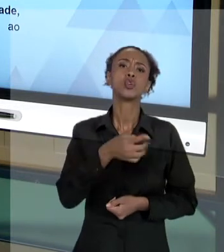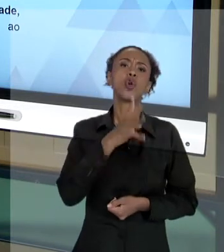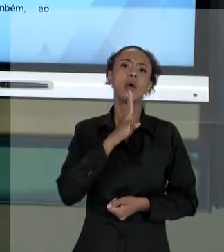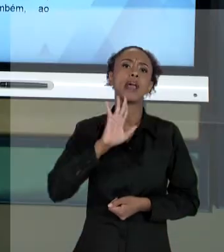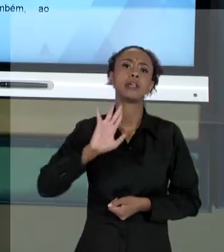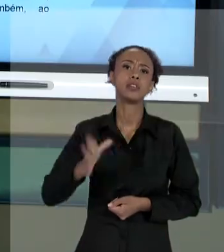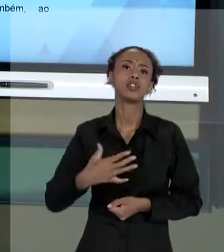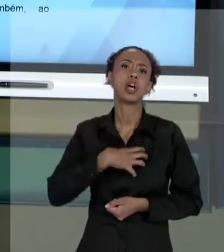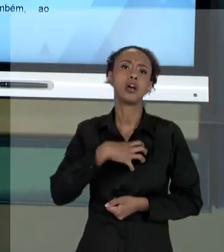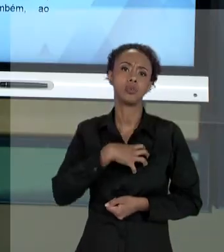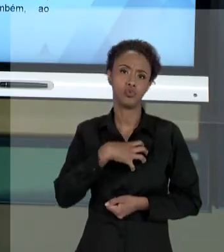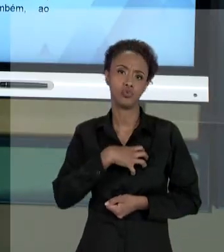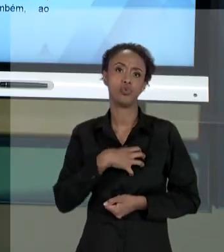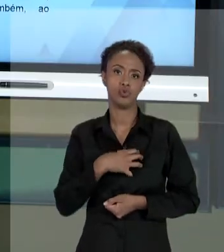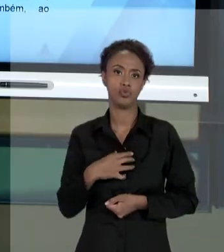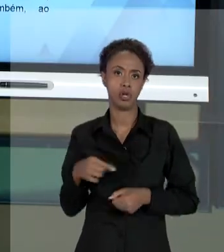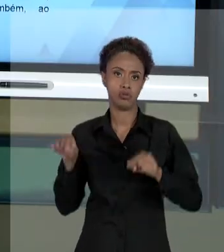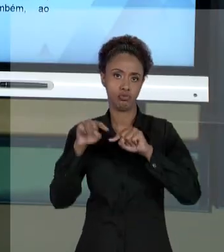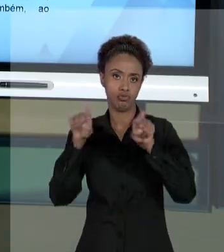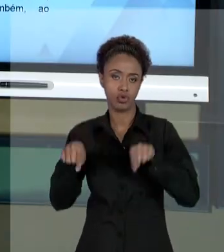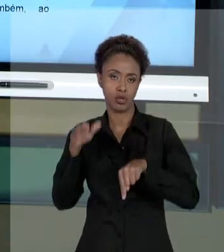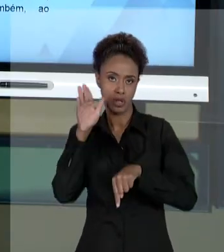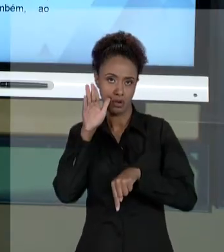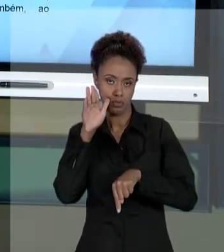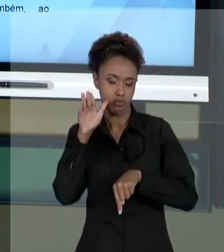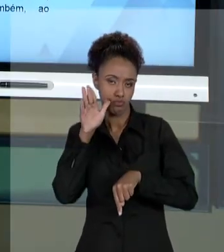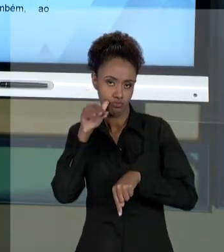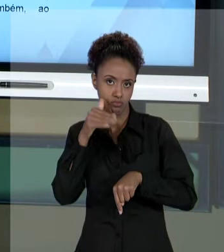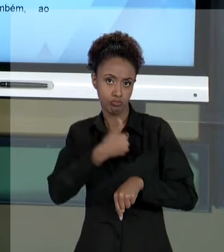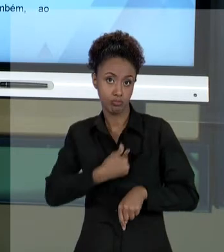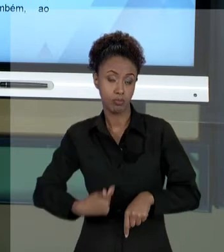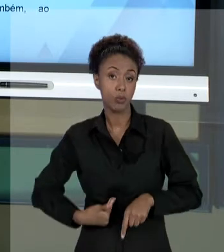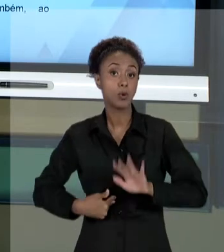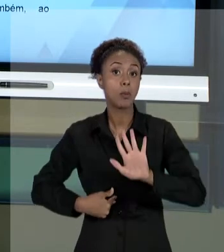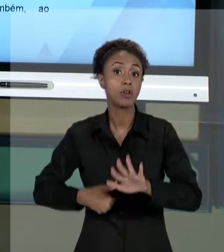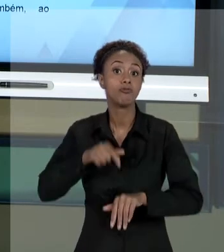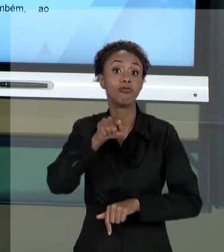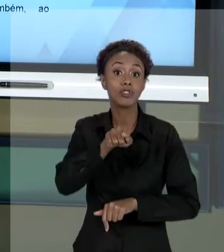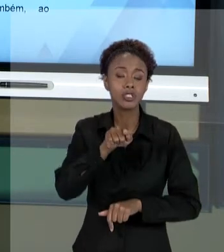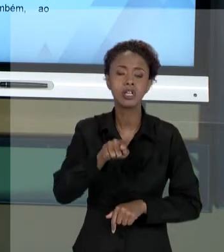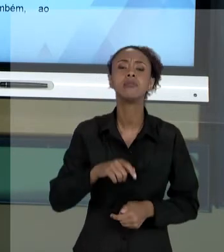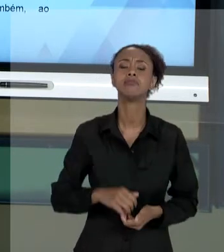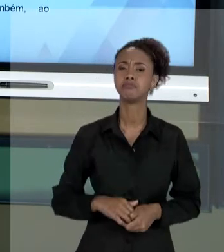QUÊ? QUE VOCÊ, COMO DESTINATÁRIO DO SERVIÇO PÚBLICO, VOCÊ PODE EXIGIR DE QUEM ESTÁ TE